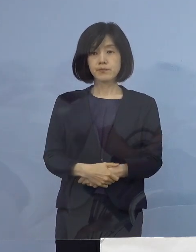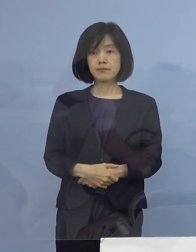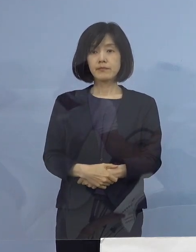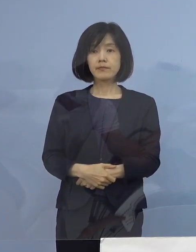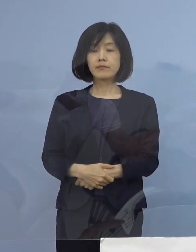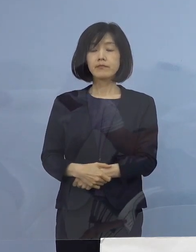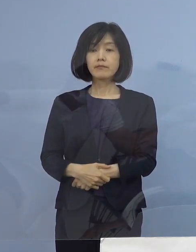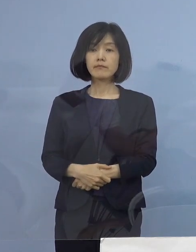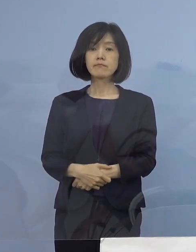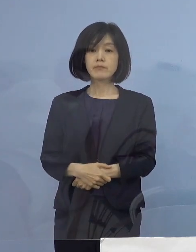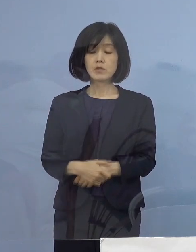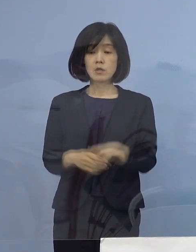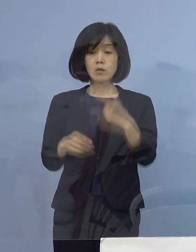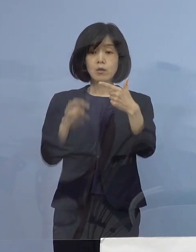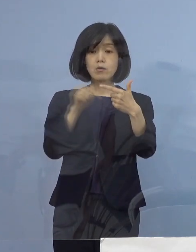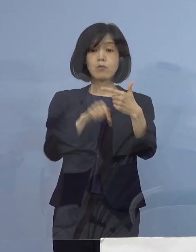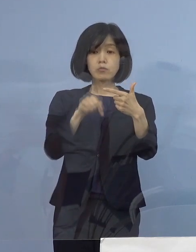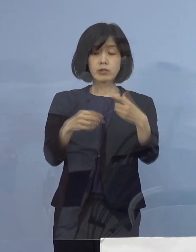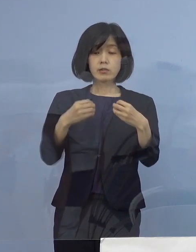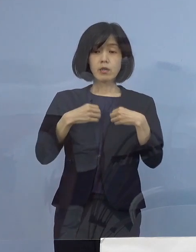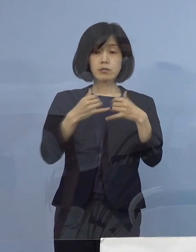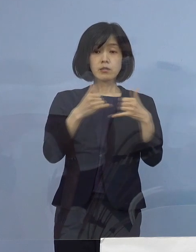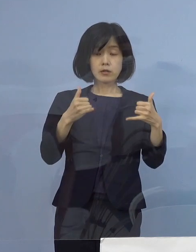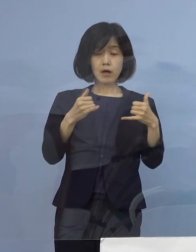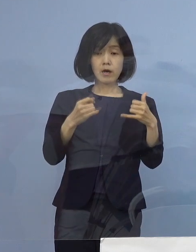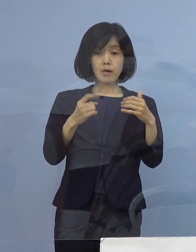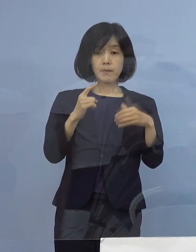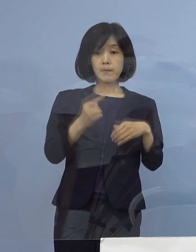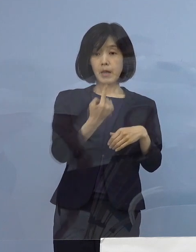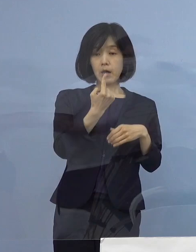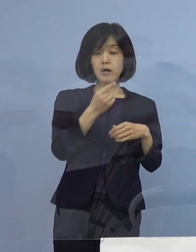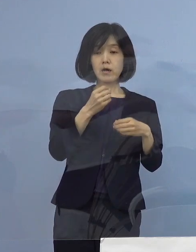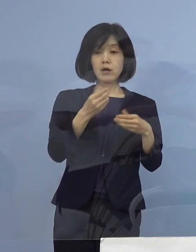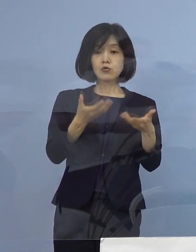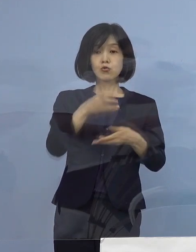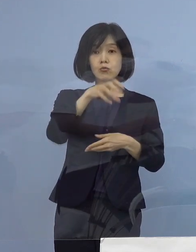この度6名の感染者が発生をした職場について